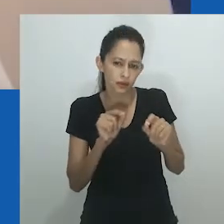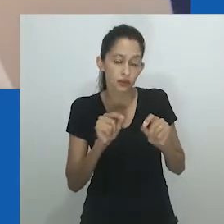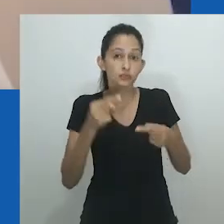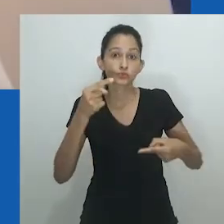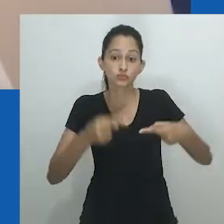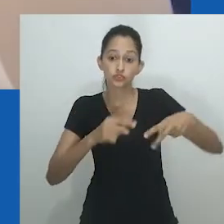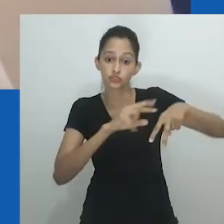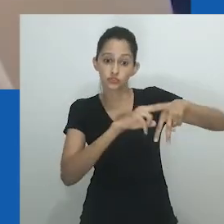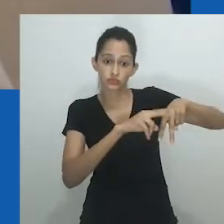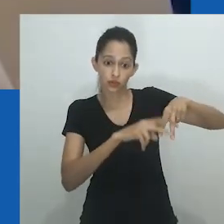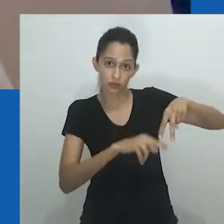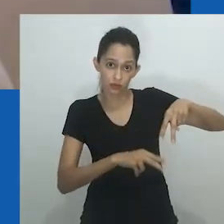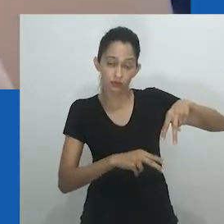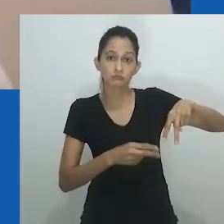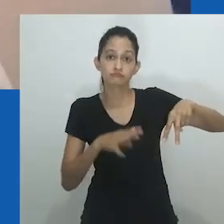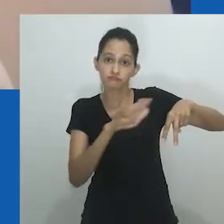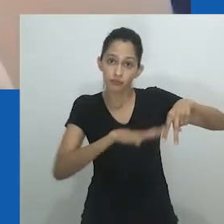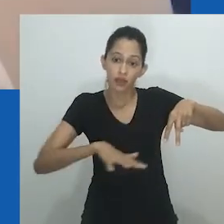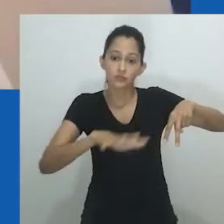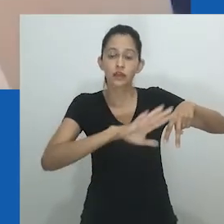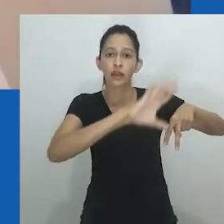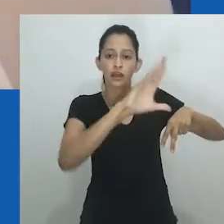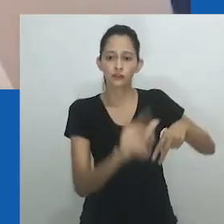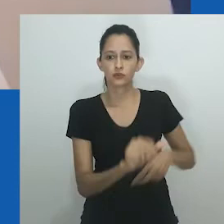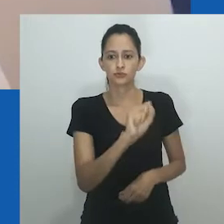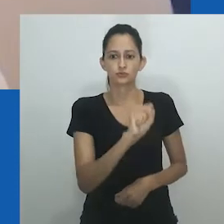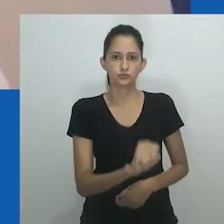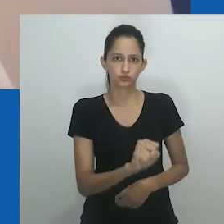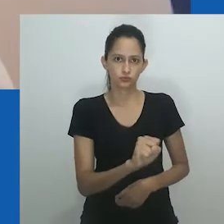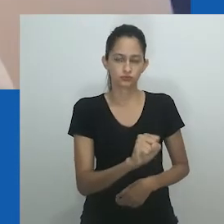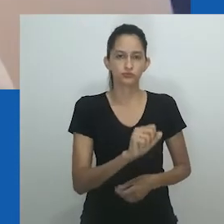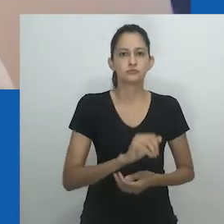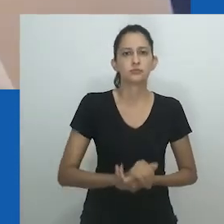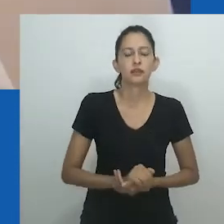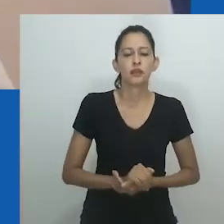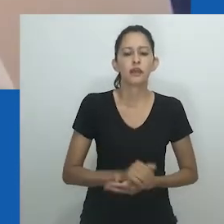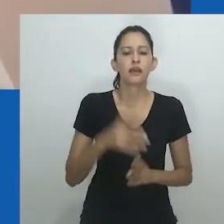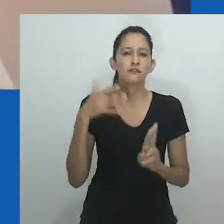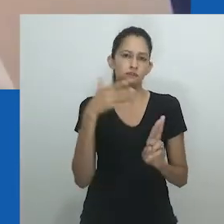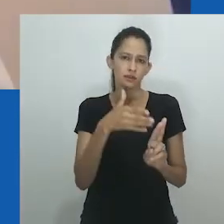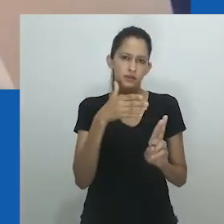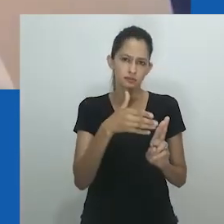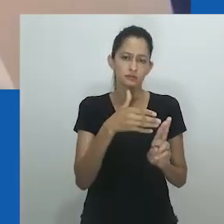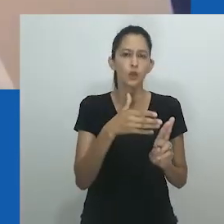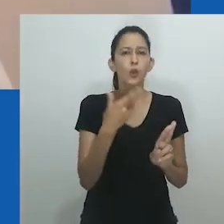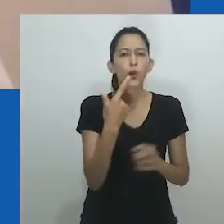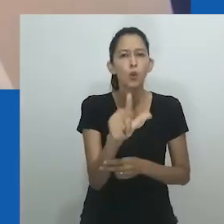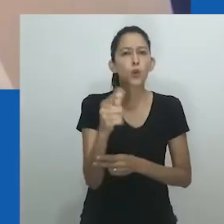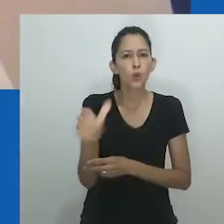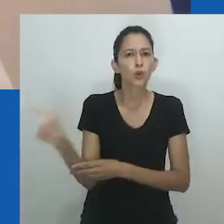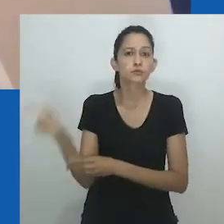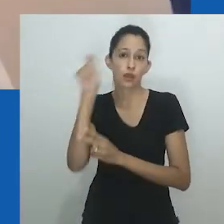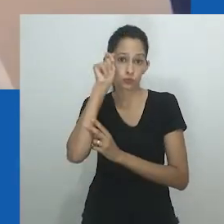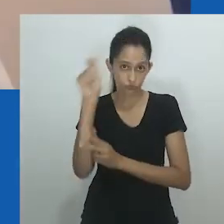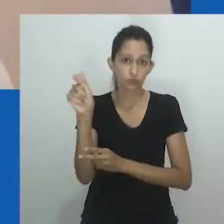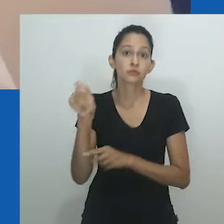mas meu interesse é realmente desvendar a utilidade do gênero no contexto da África do Sul,